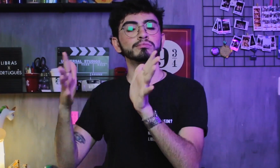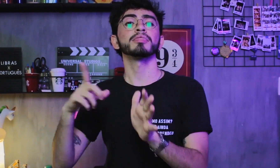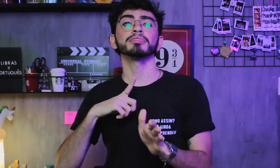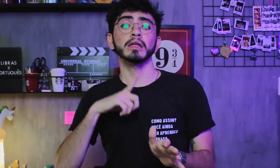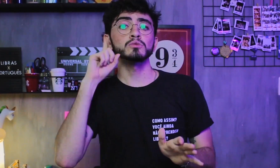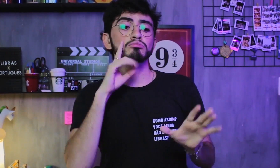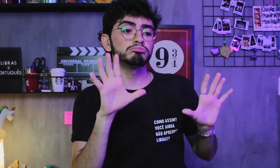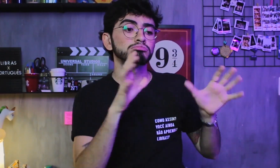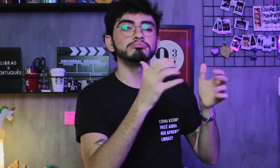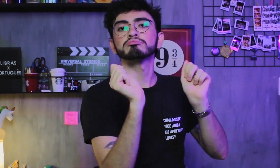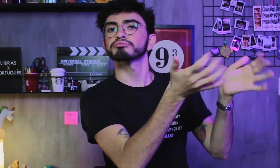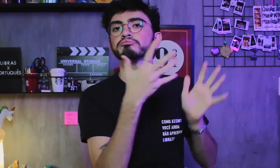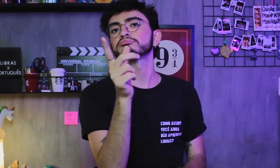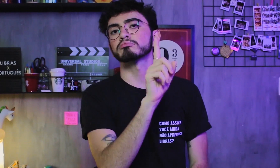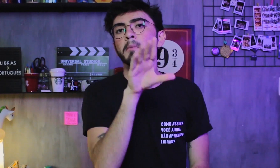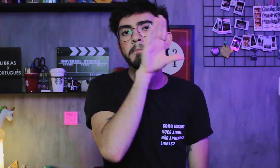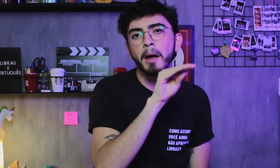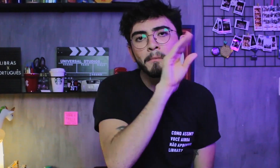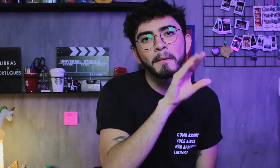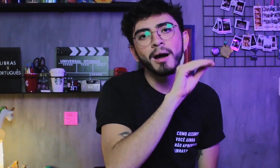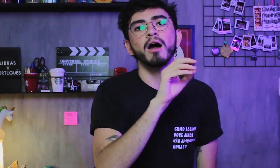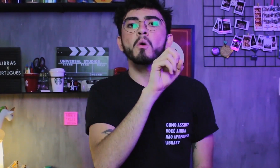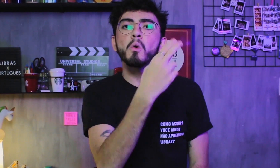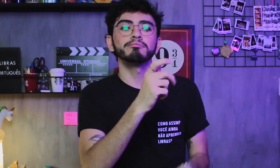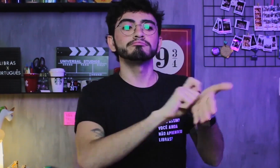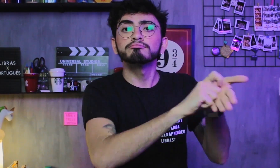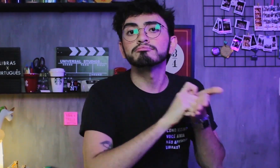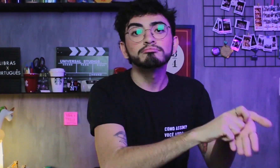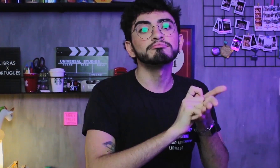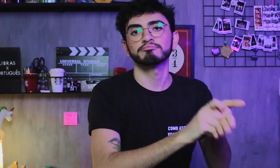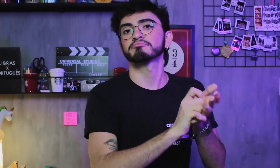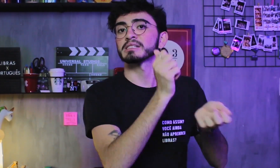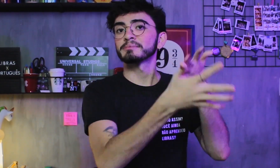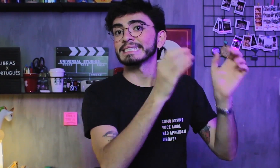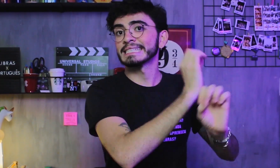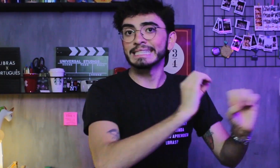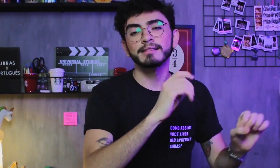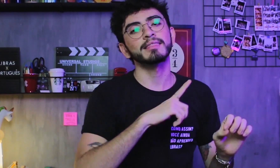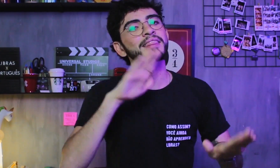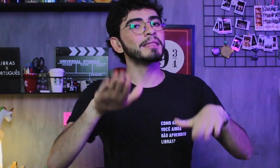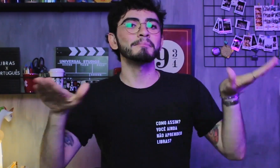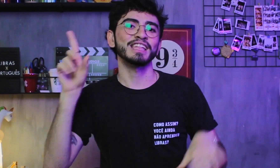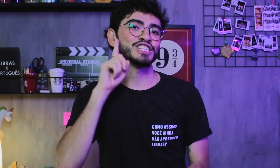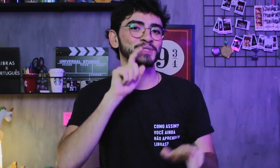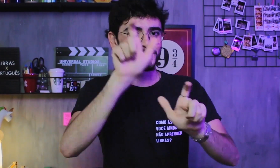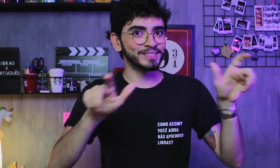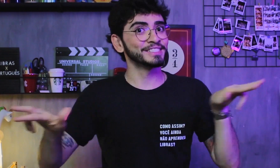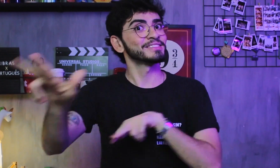Alguns surdos falam mais a língua de sinais e outros surdos falam só a língua oral e escrita, depende de cada pessoa.